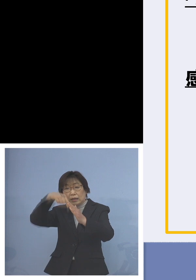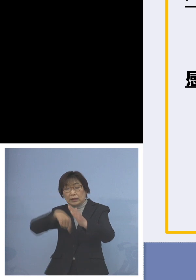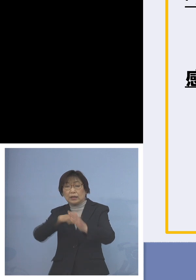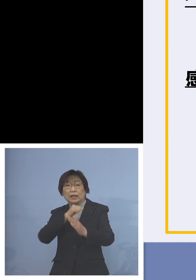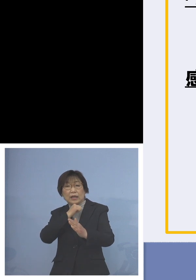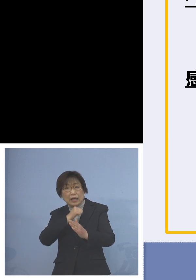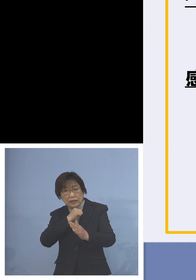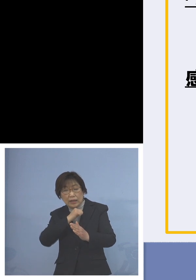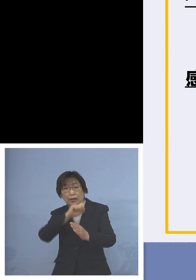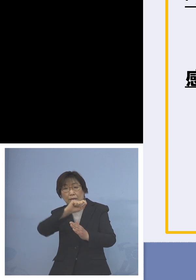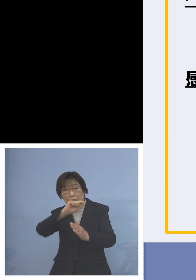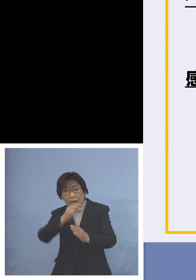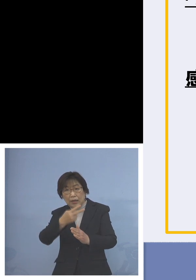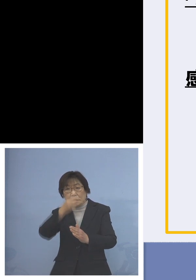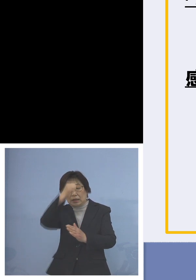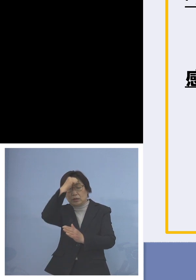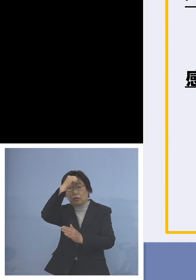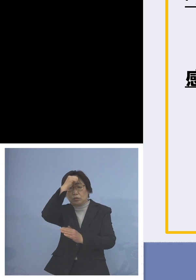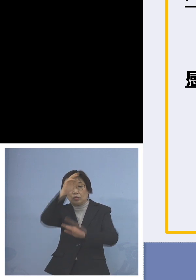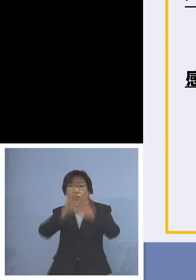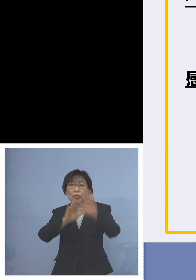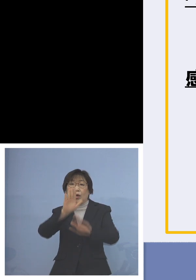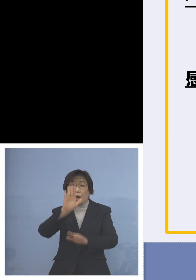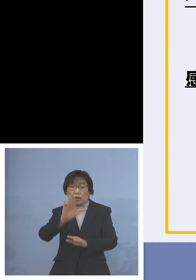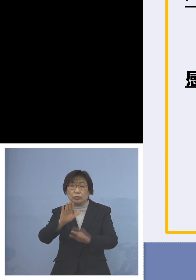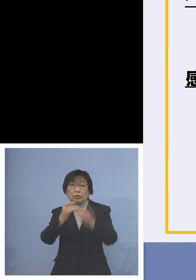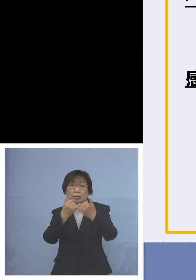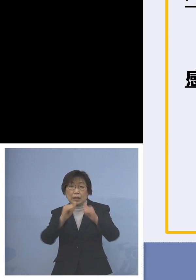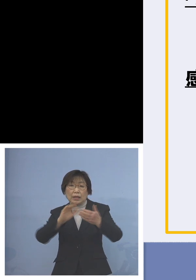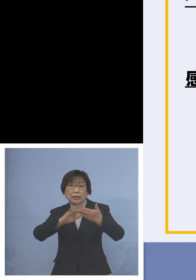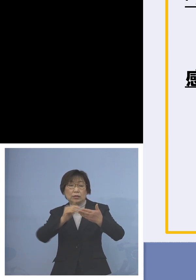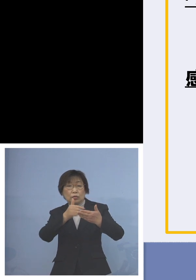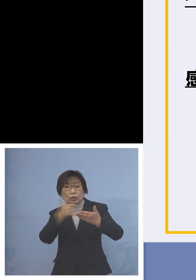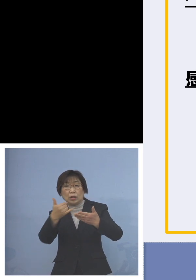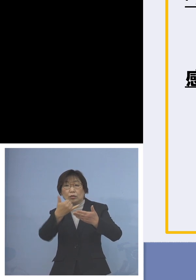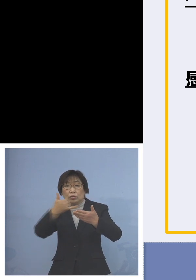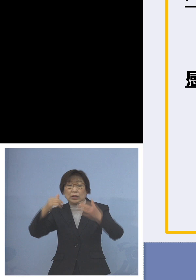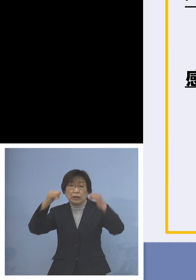あるいは濃厚接触者となった方が おられる場合には登園の自粛